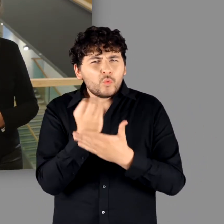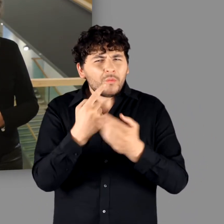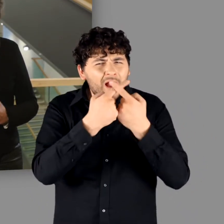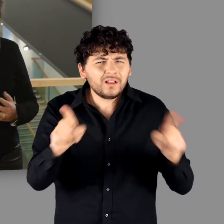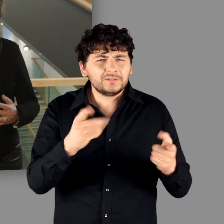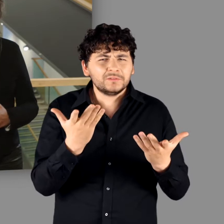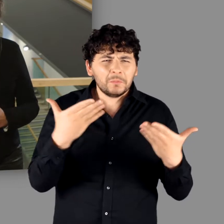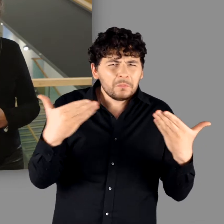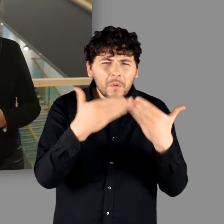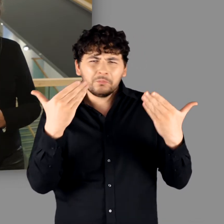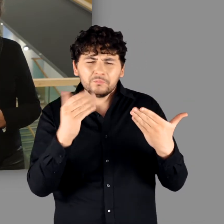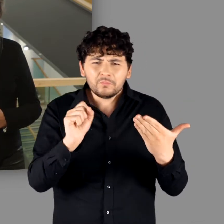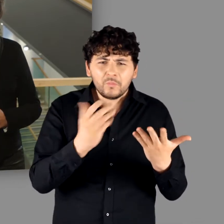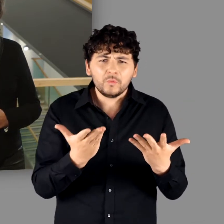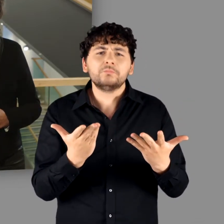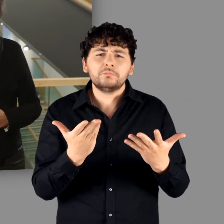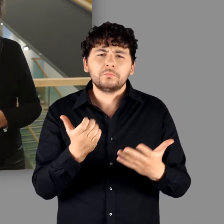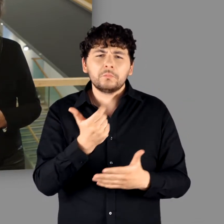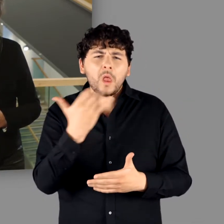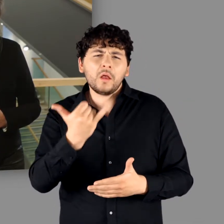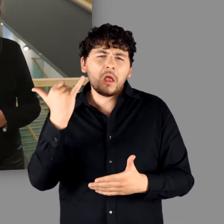Die Forschungen der letzten Jahrzehnte haben gezeigt,